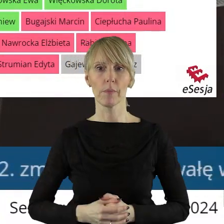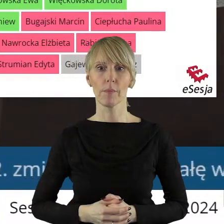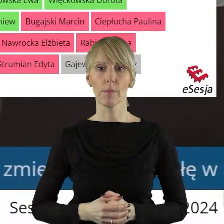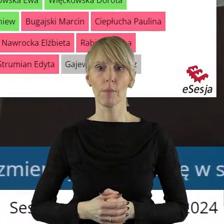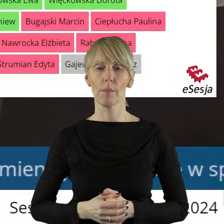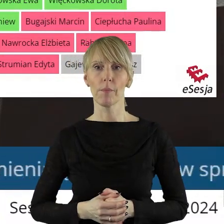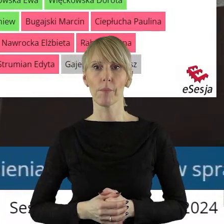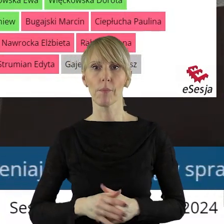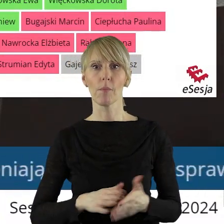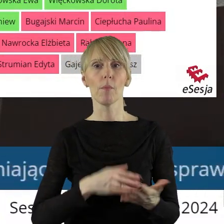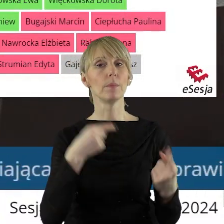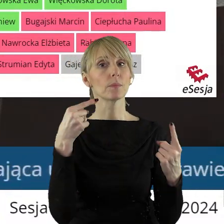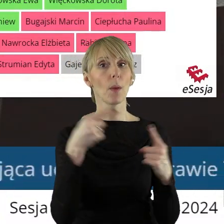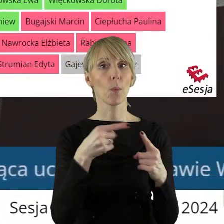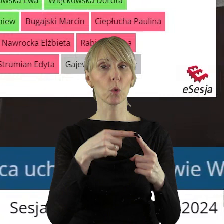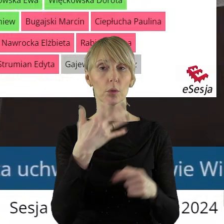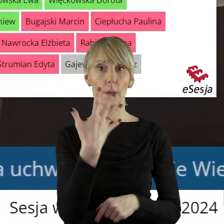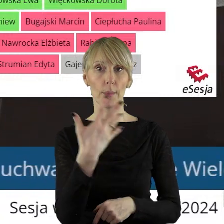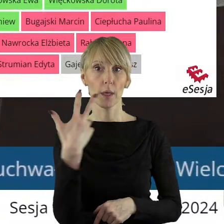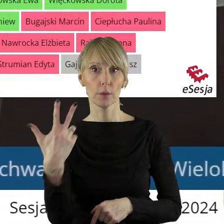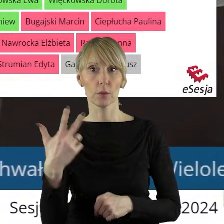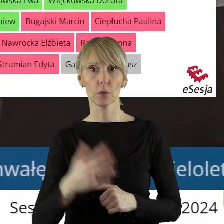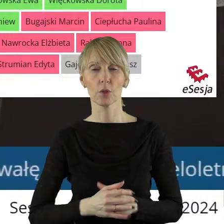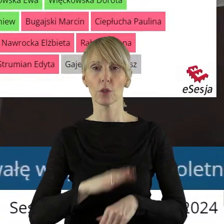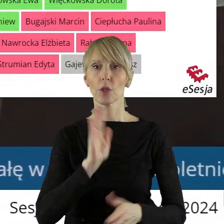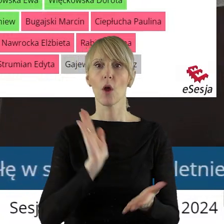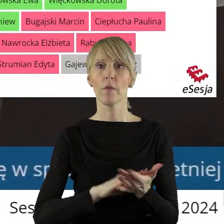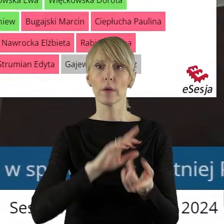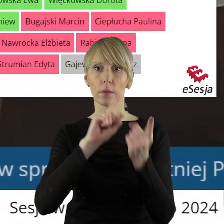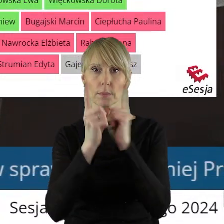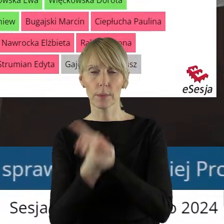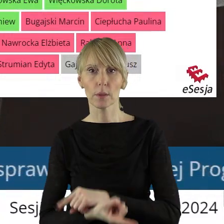Przechodzimy zatem do punktu 5.3 to jest uchwała zmieniająca Statut